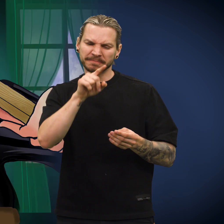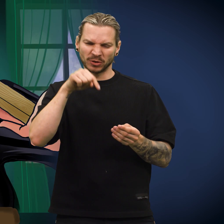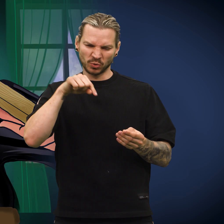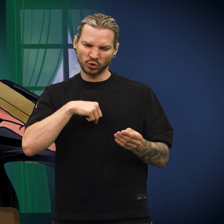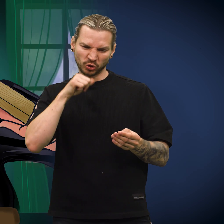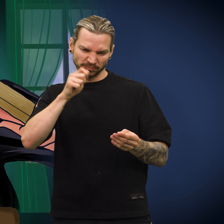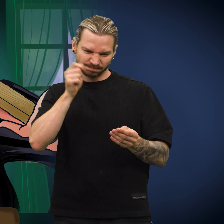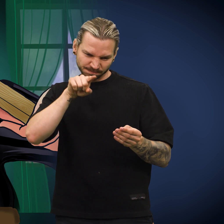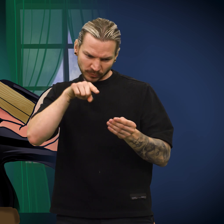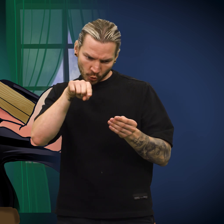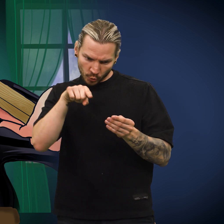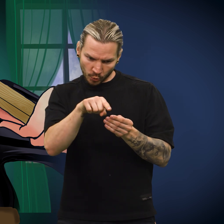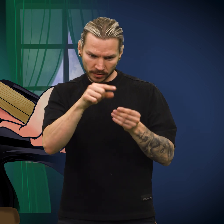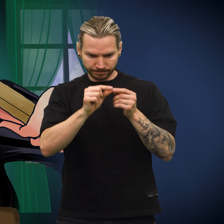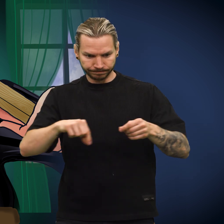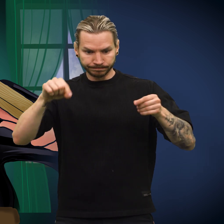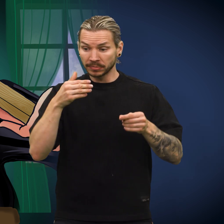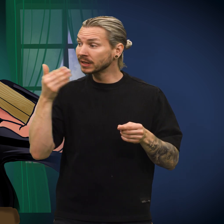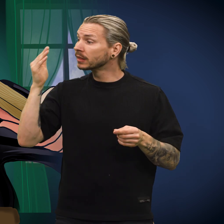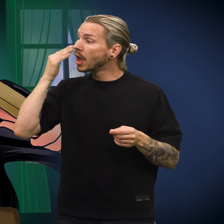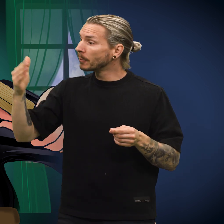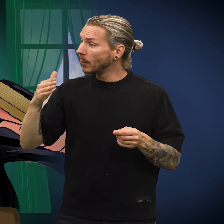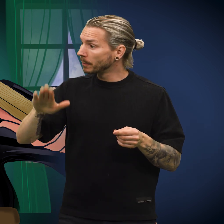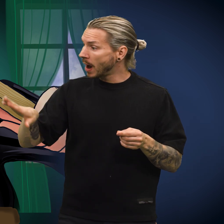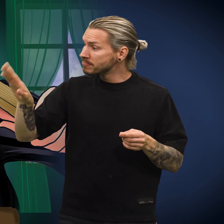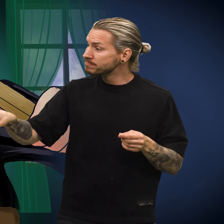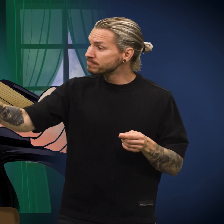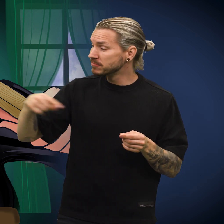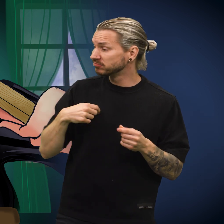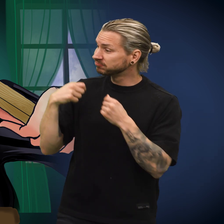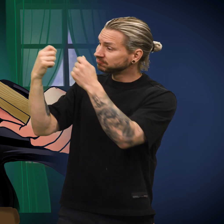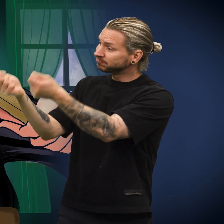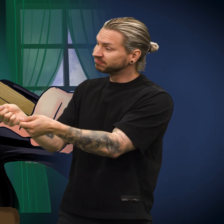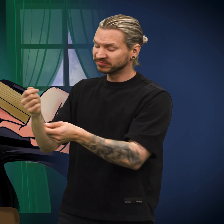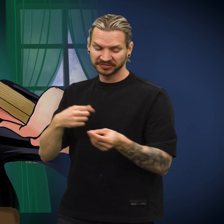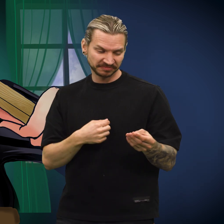«Først må jeg hamre et hull gjennom den», sa kona. «Så skal jeg tre en tråd gjennom og gi den til nabobarnet.»